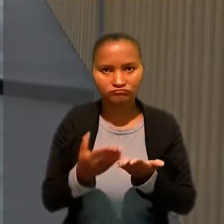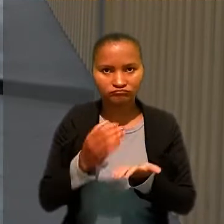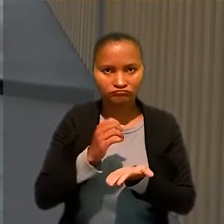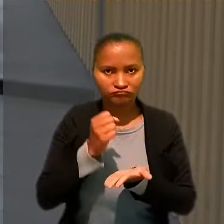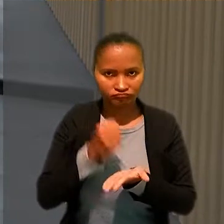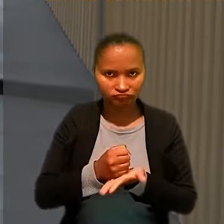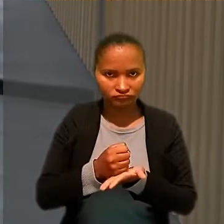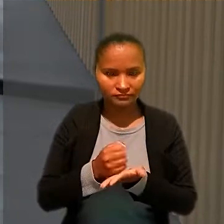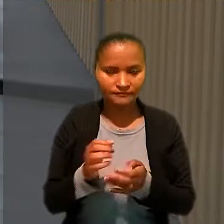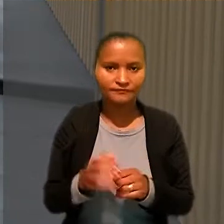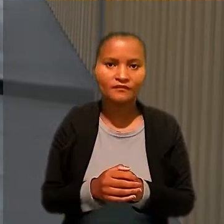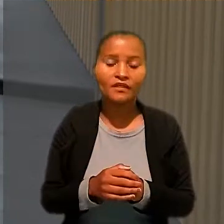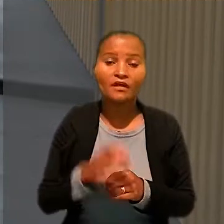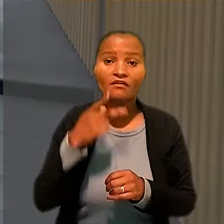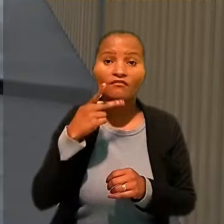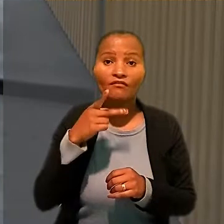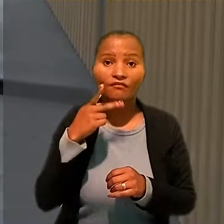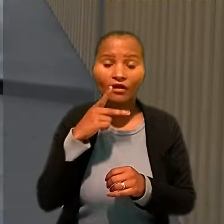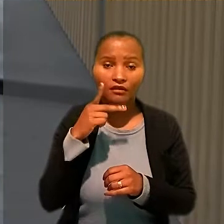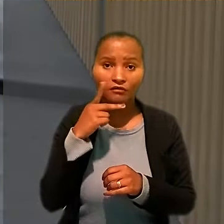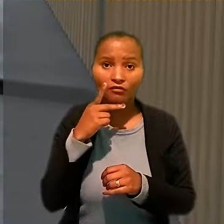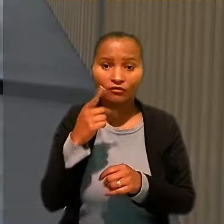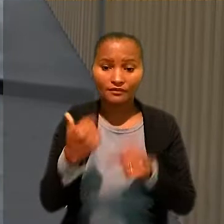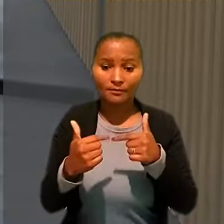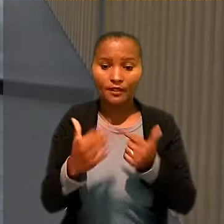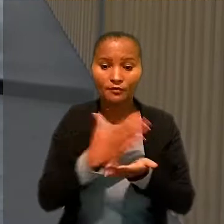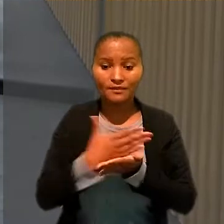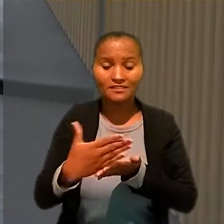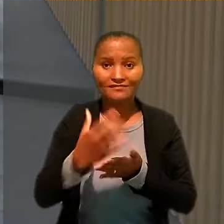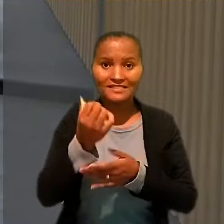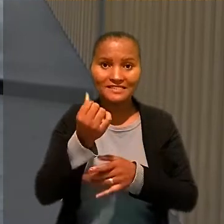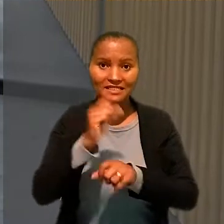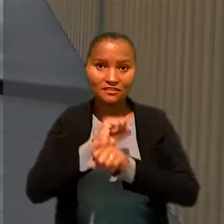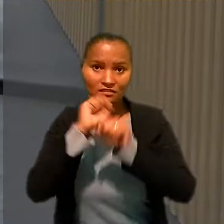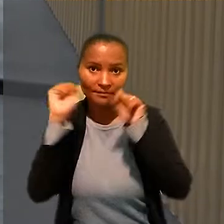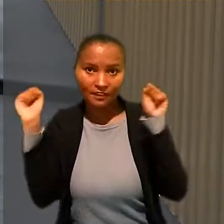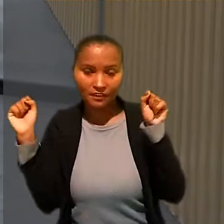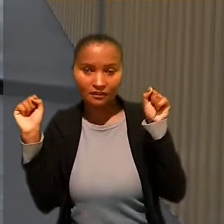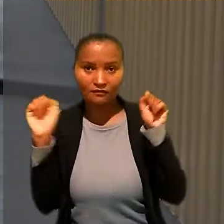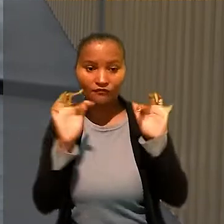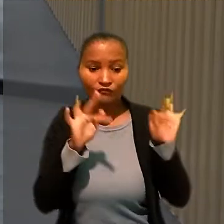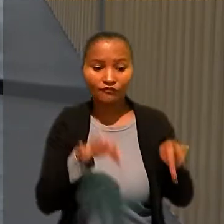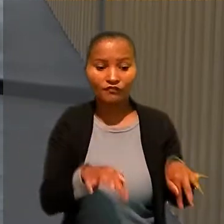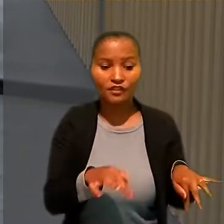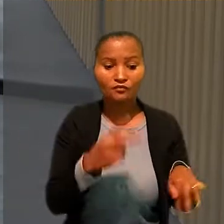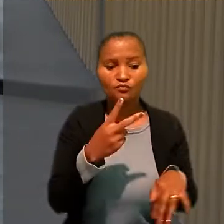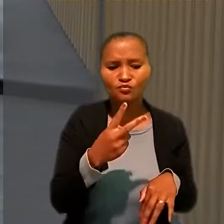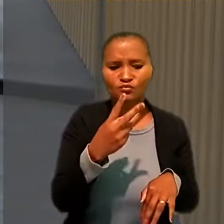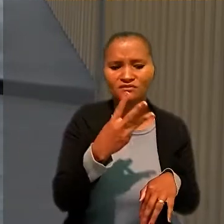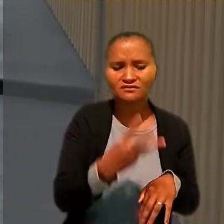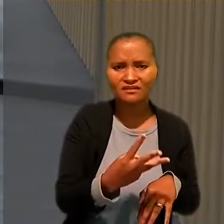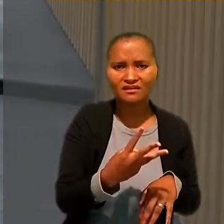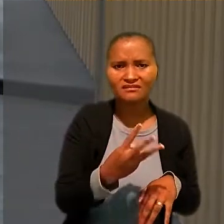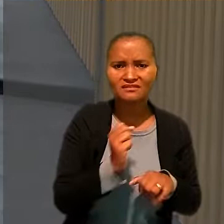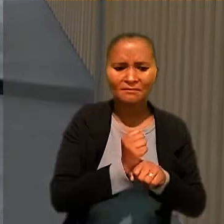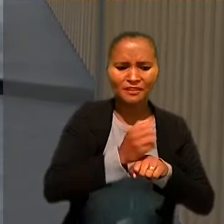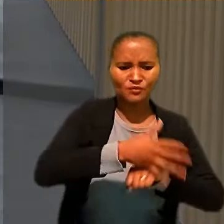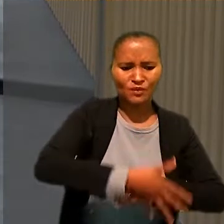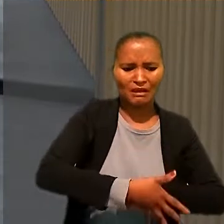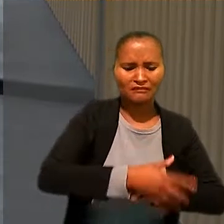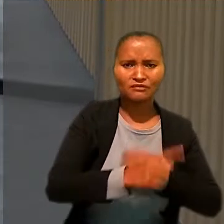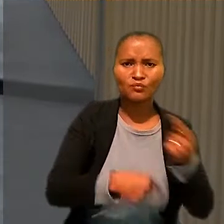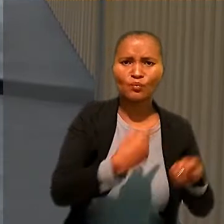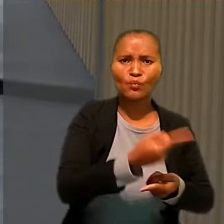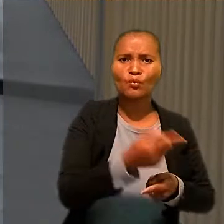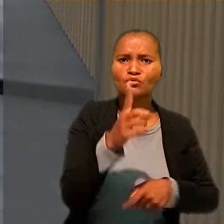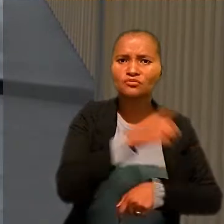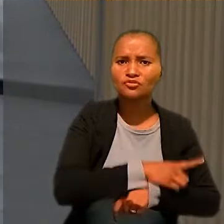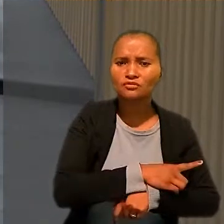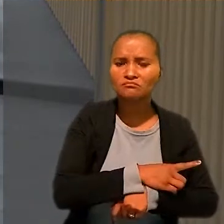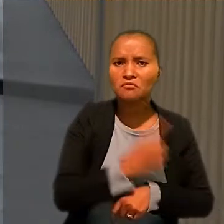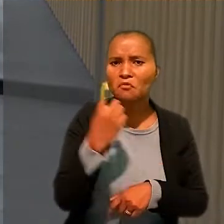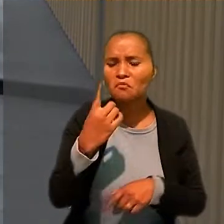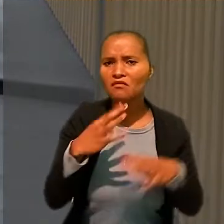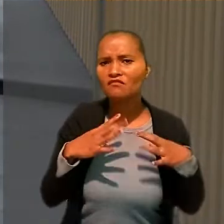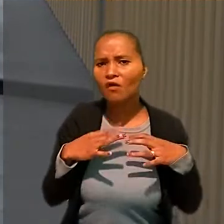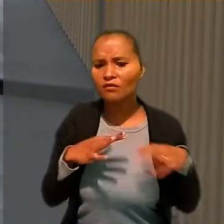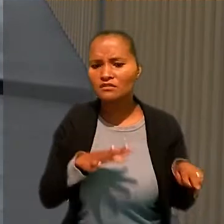Afirmou ainda que a jornada começava às 6h da manhã e terminava por volta das 2 ou 3h da manhã seguinte, com uma folga semanal.